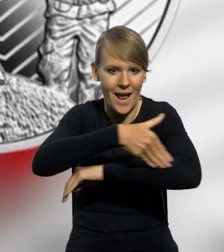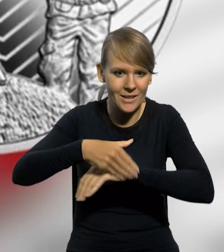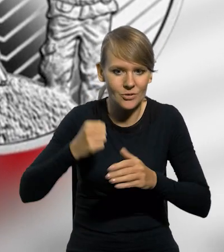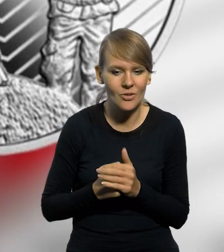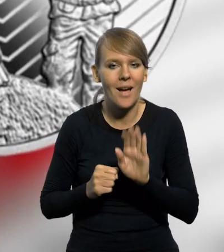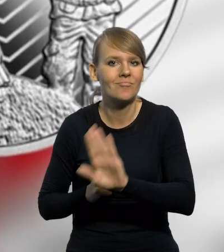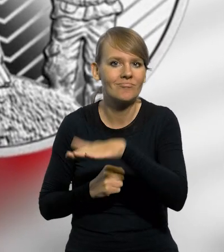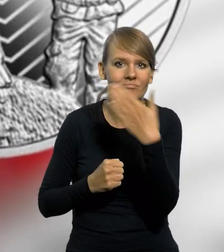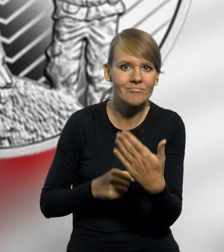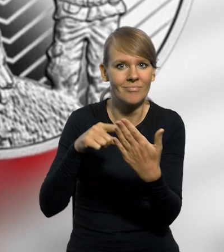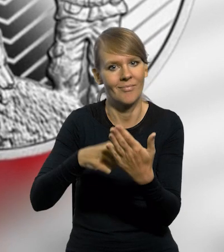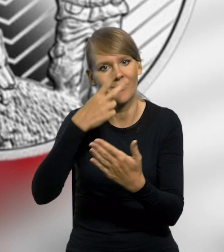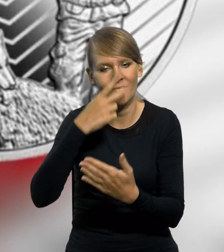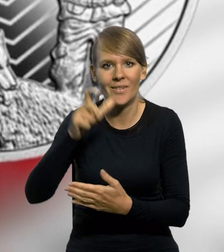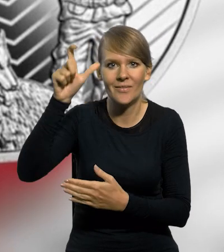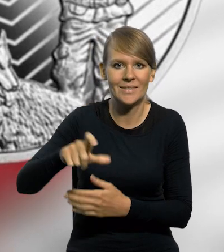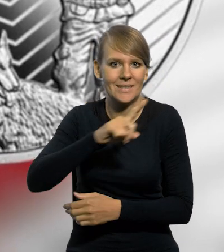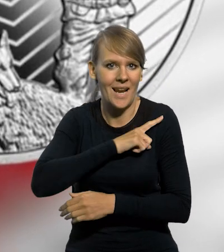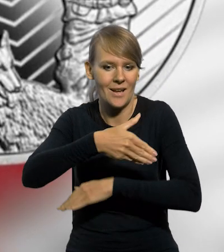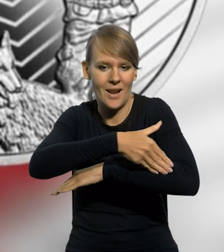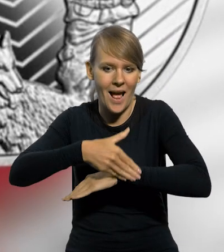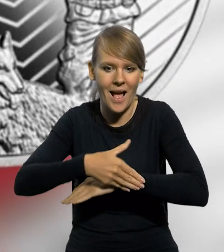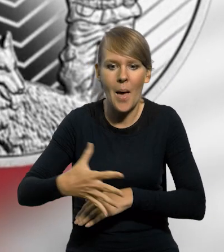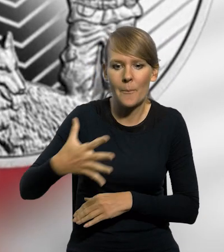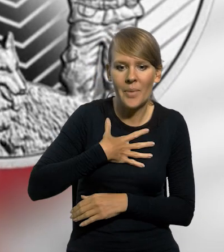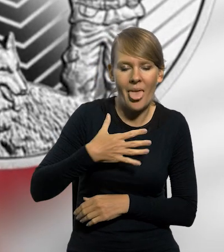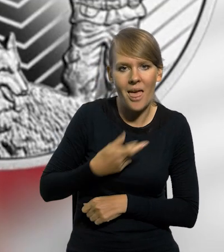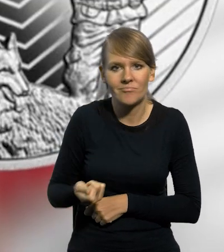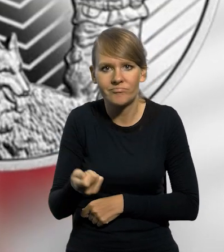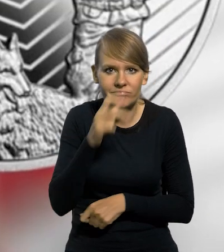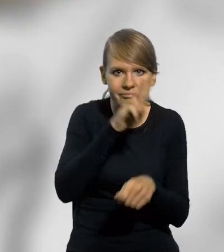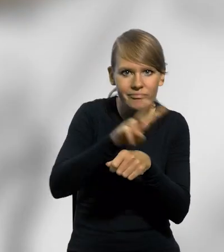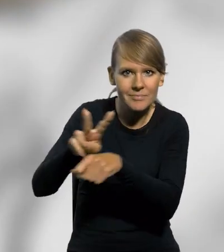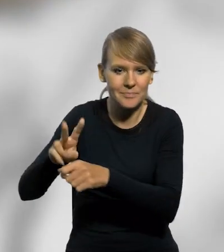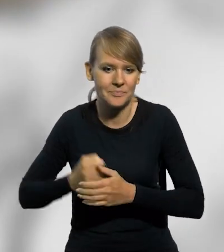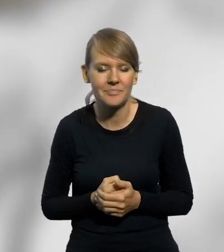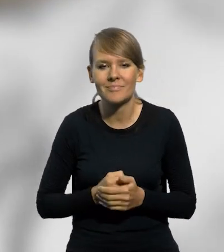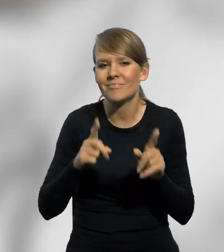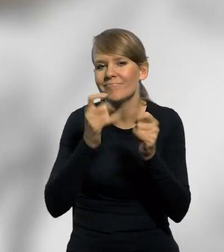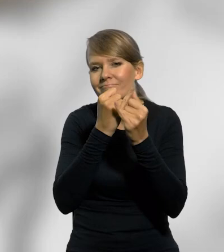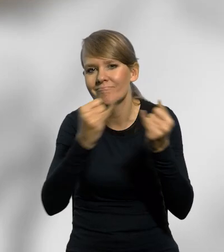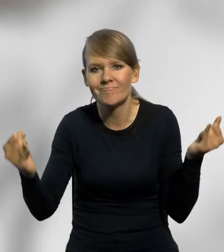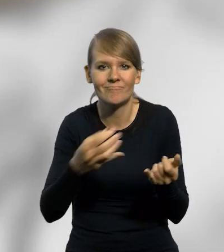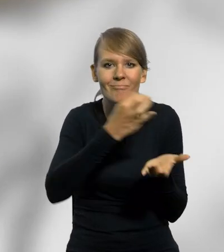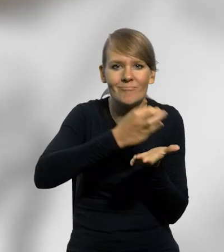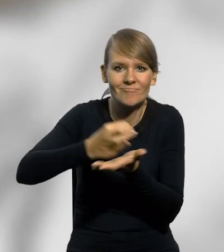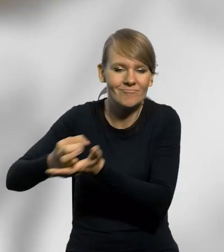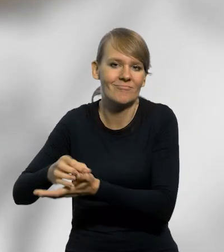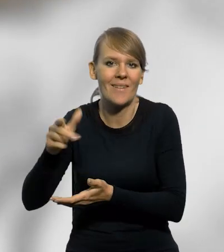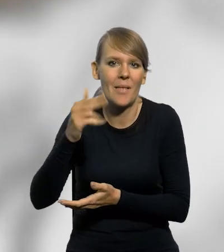Awers monety przedstawia funkcjonariusza Straży Granicznej z psem podczas patrolu. Wśród licznych innych wyemitowanych przez NBP monet